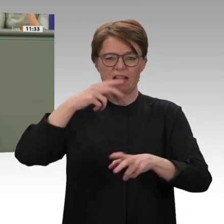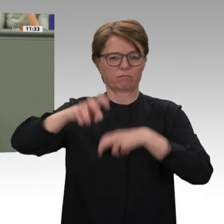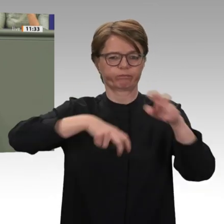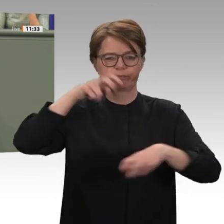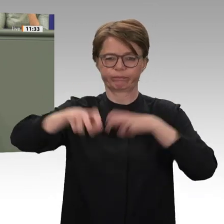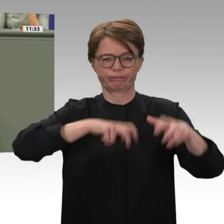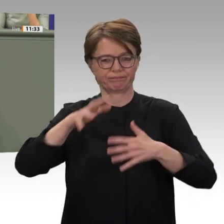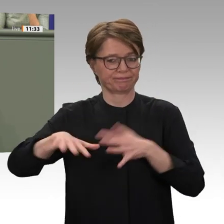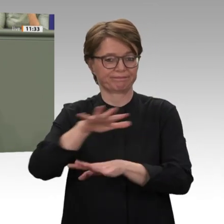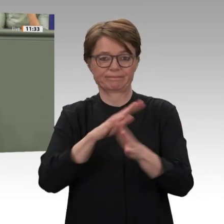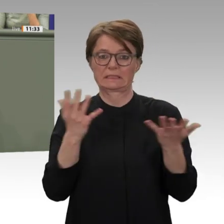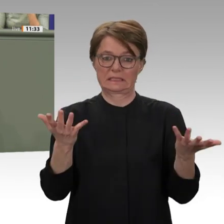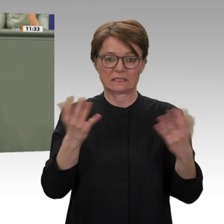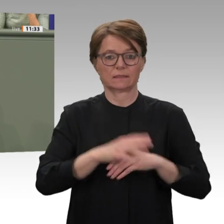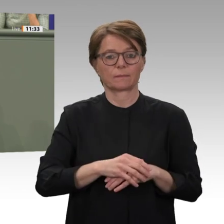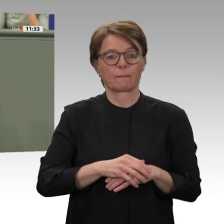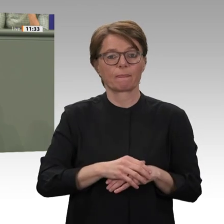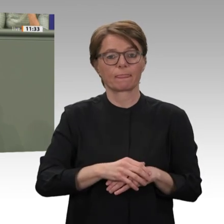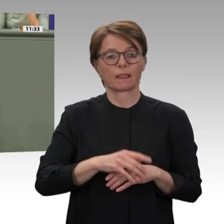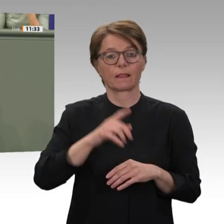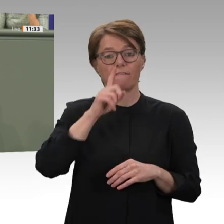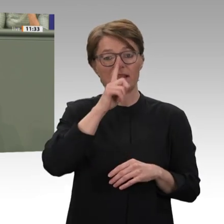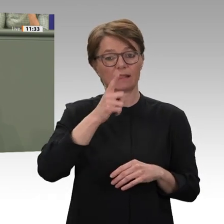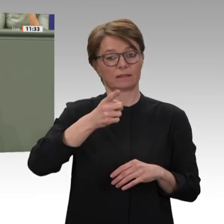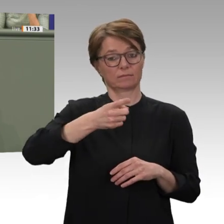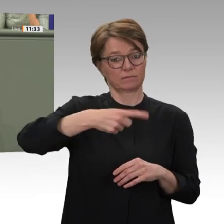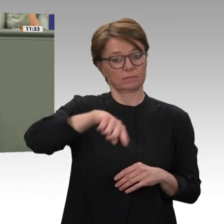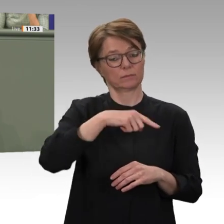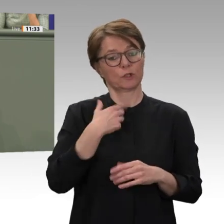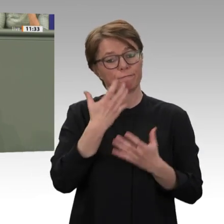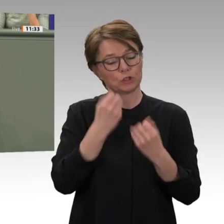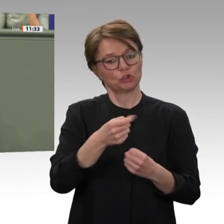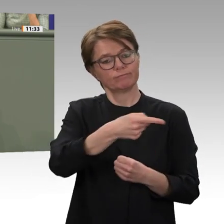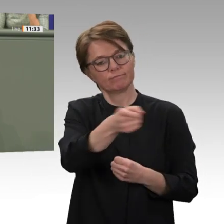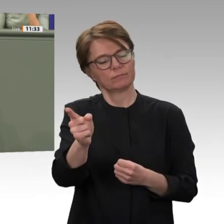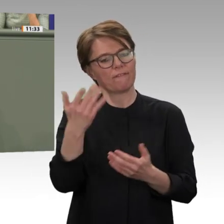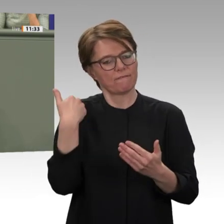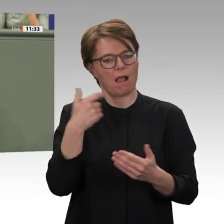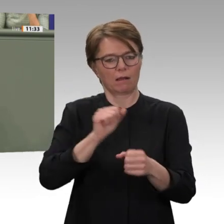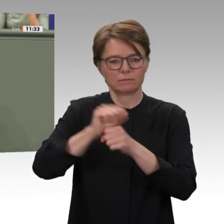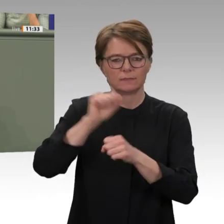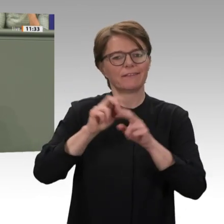Erwartungen in der Bevölkerung scheitert, dann müssen wir auch hier ansetzen. Wir